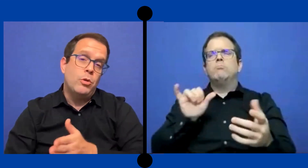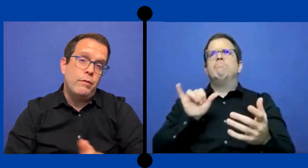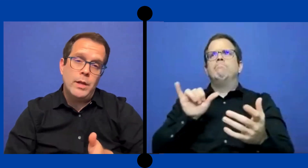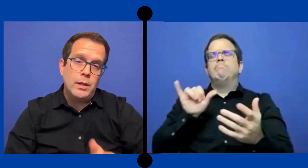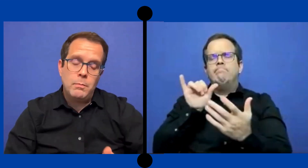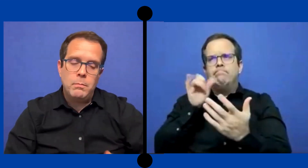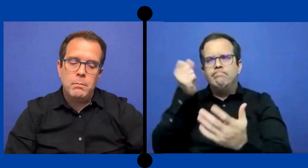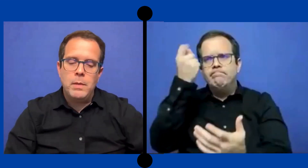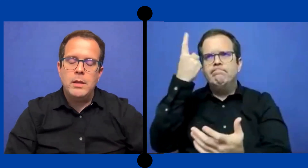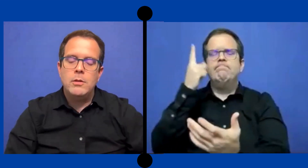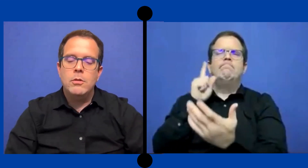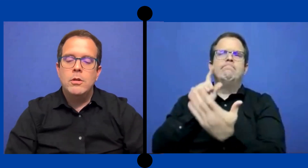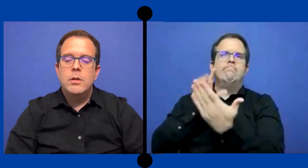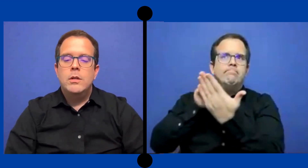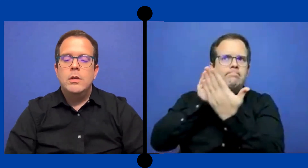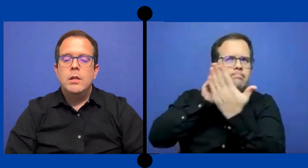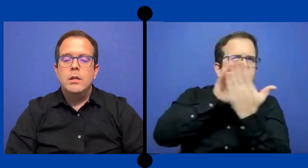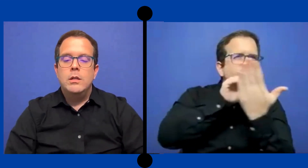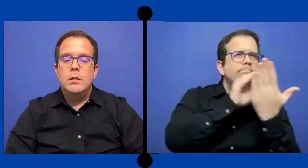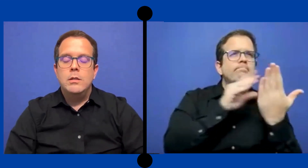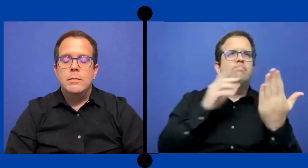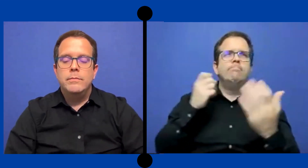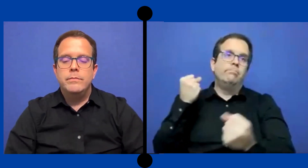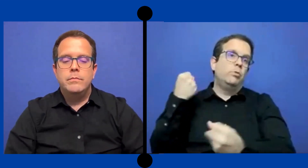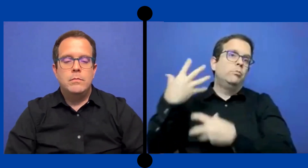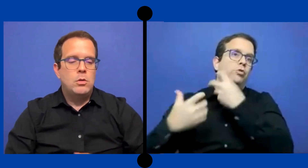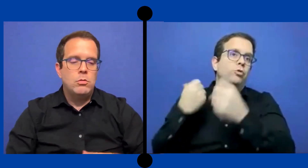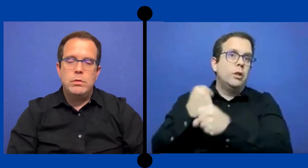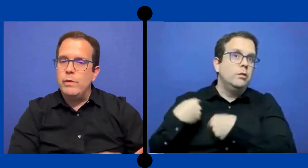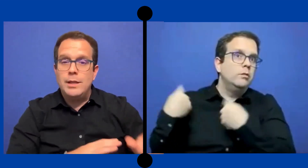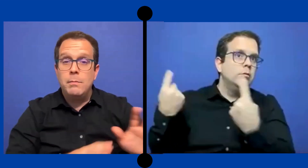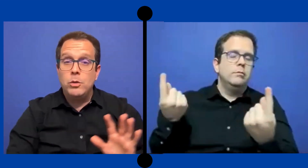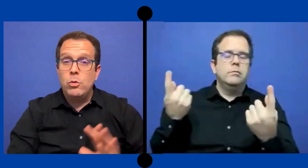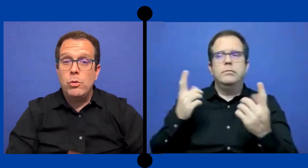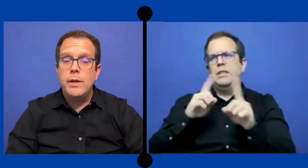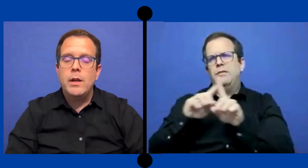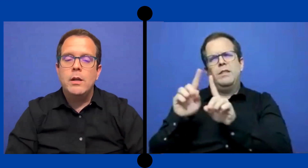por diferentes medios. y... con diferentes metodologías.